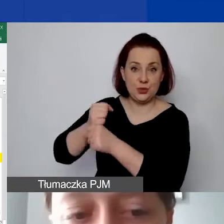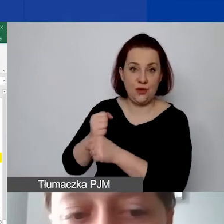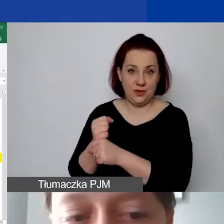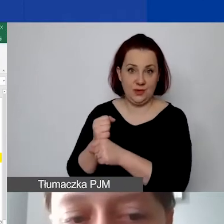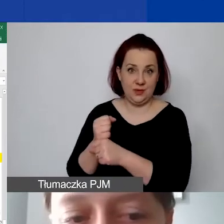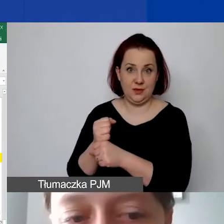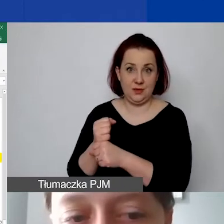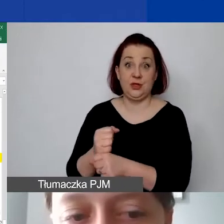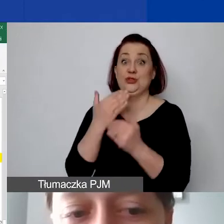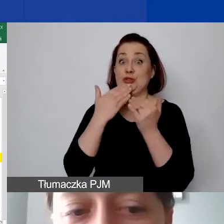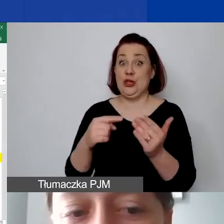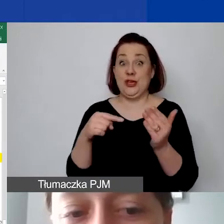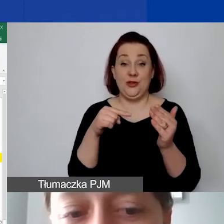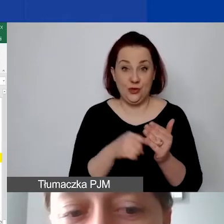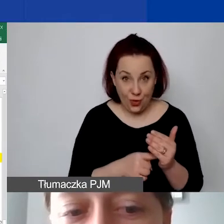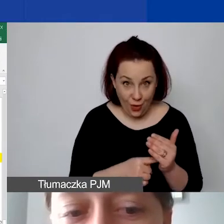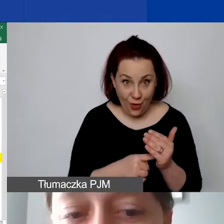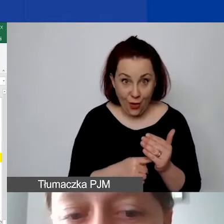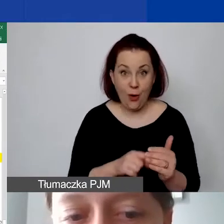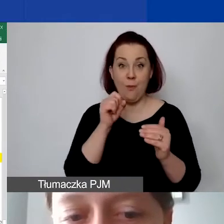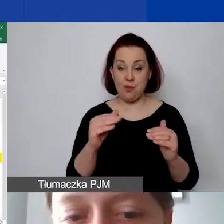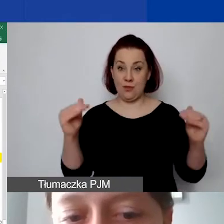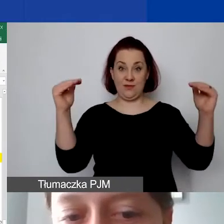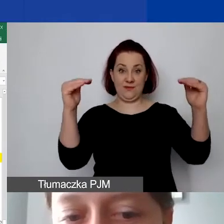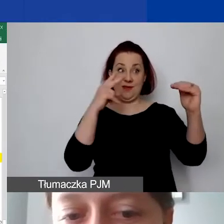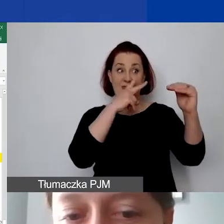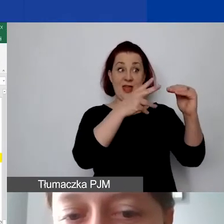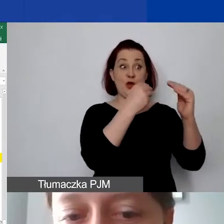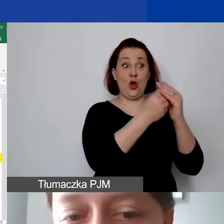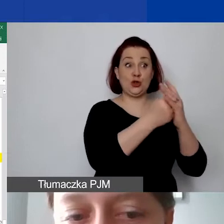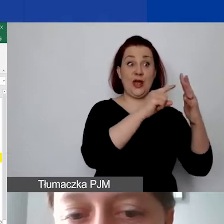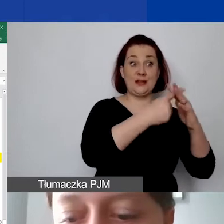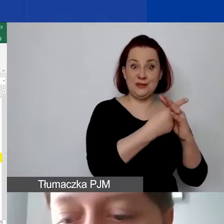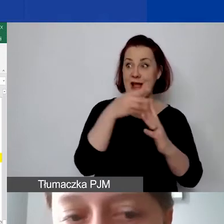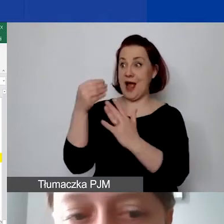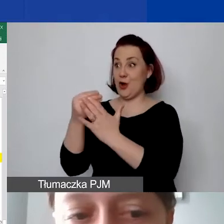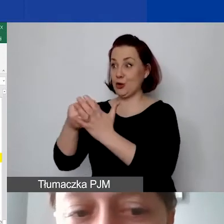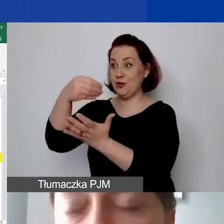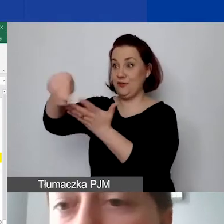To nam daje dopiero stosunek kosztów administracyjnych projektu do kosztów wynagrodzeń w ramach projektu,